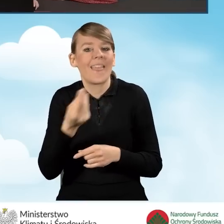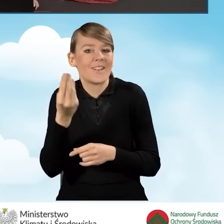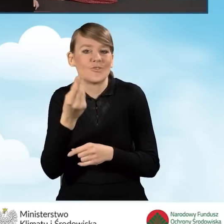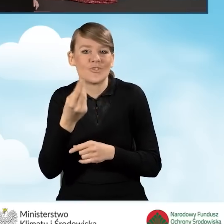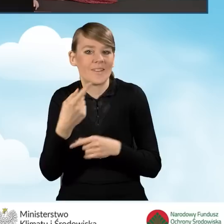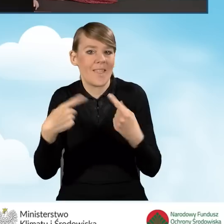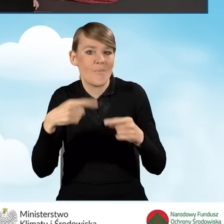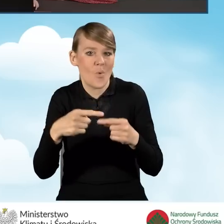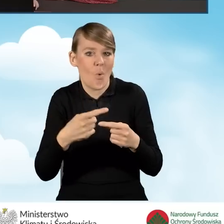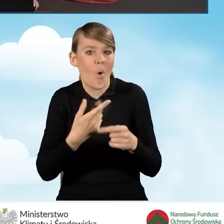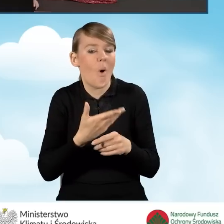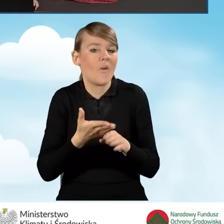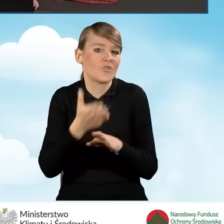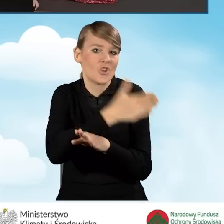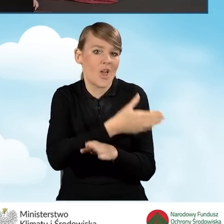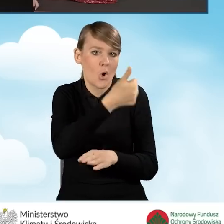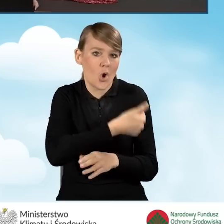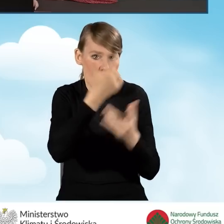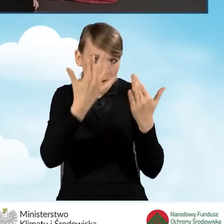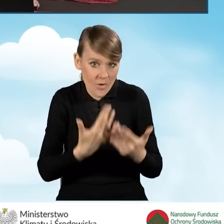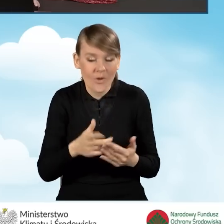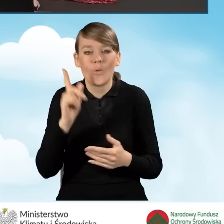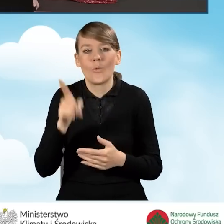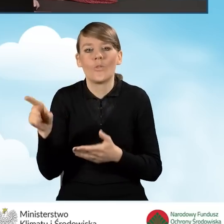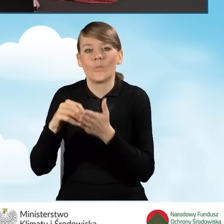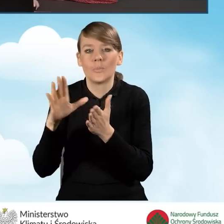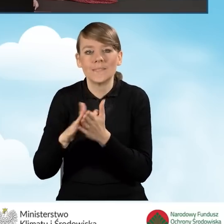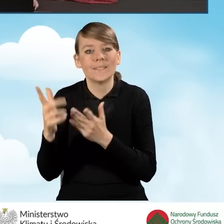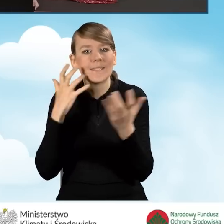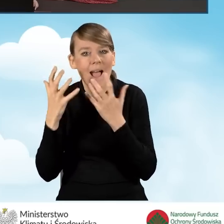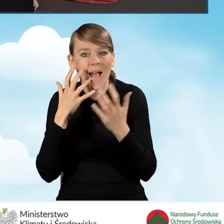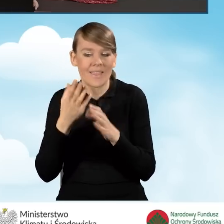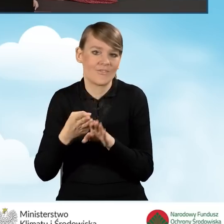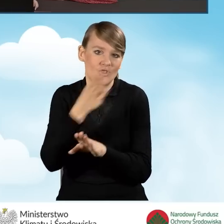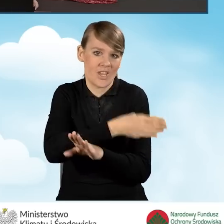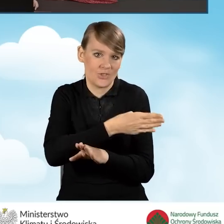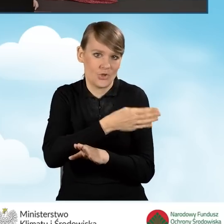jeszcze do tej pory, powinniśmy wpisać tutaj dane dla roku jeszcze poprzedniego.